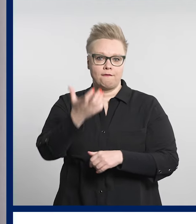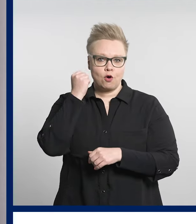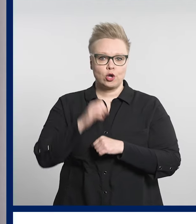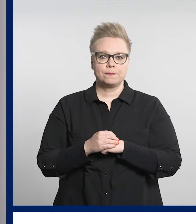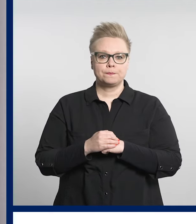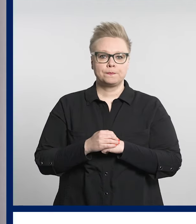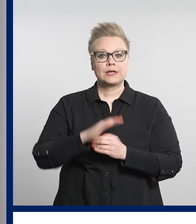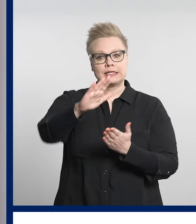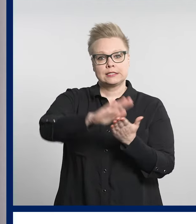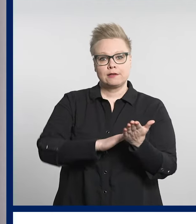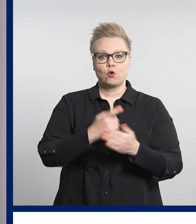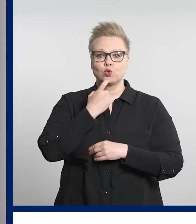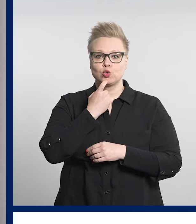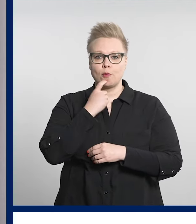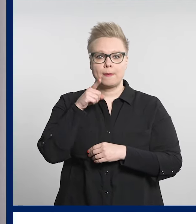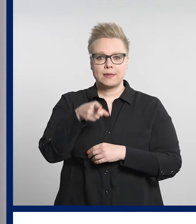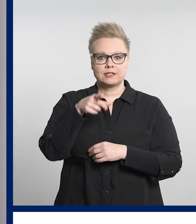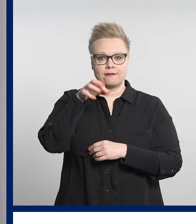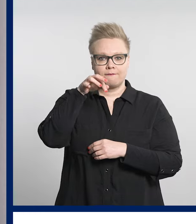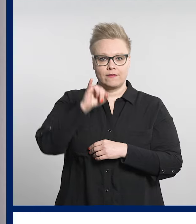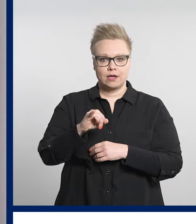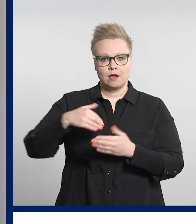Suomi.fi -verkkosivuilla tehtävä